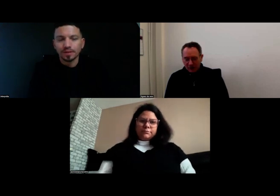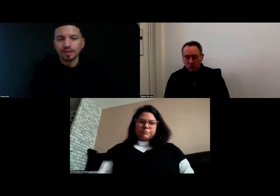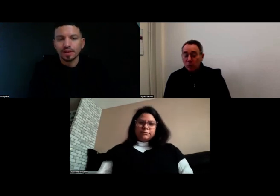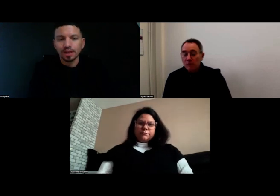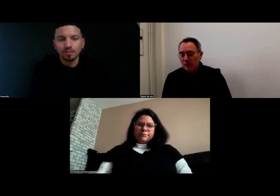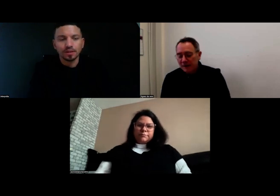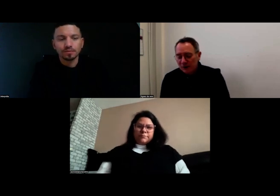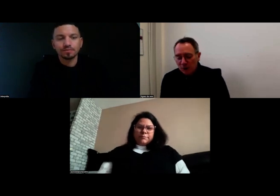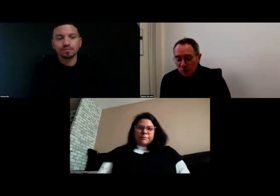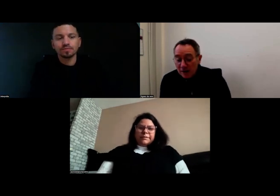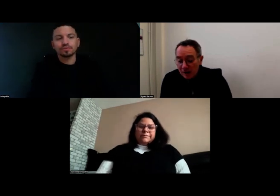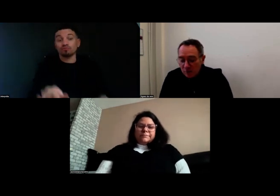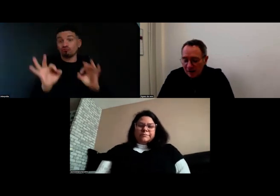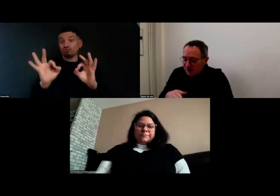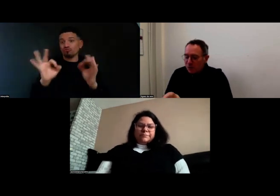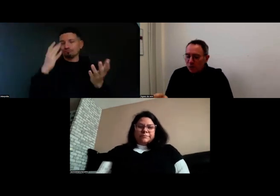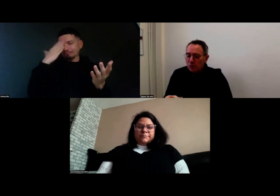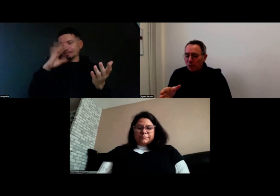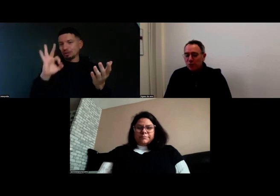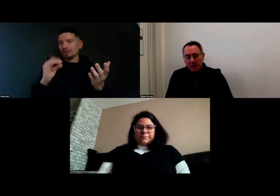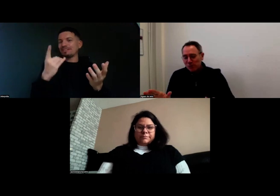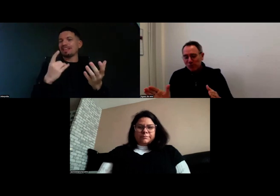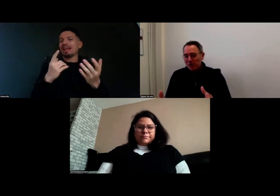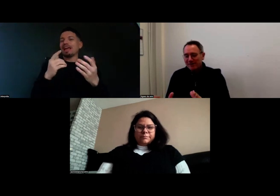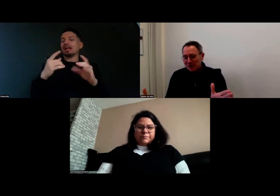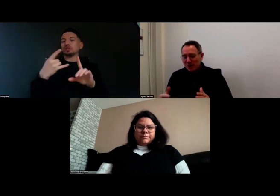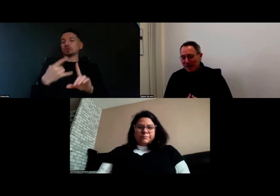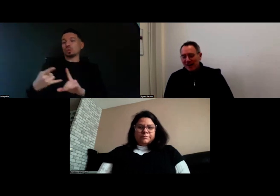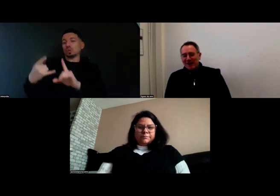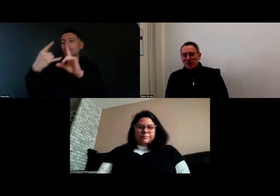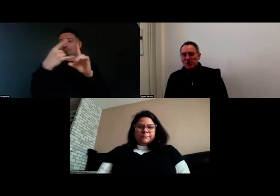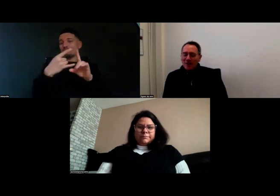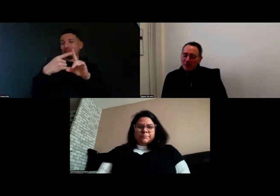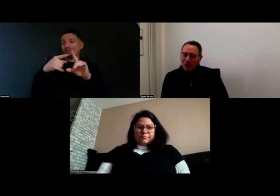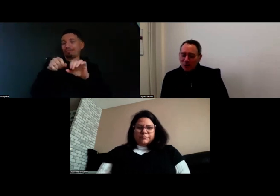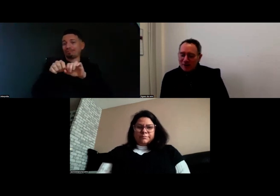Donc ça vient bien de la diffusion sur le zoom, parce que de mon côté il n'y avait pas de souci,